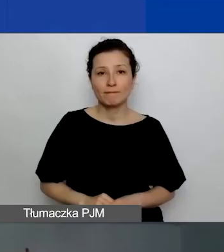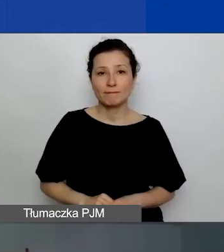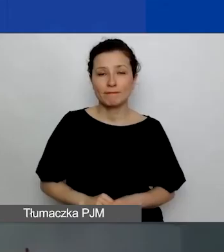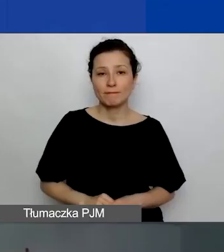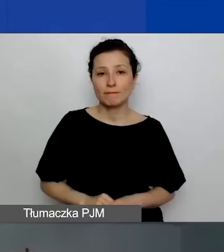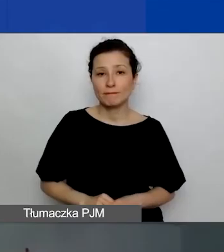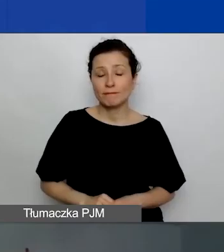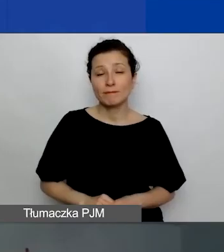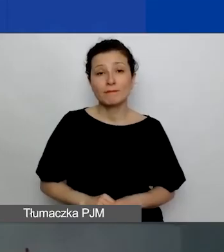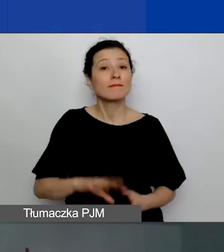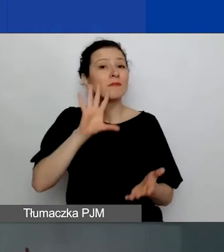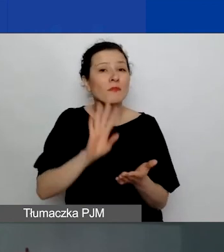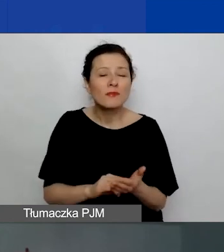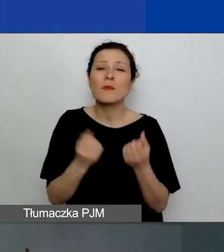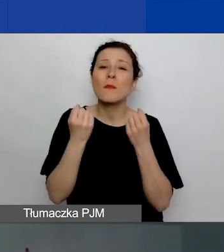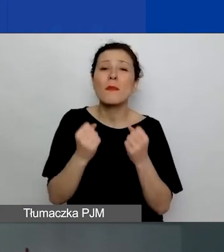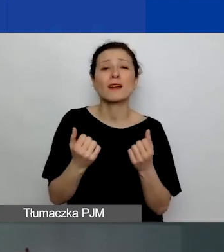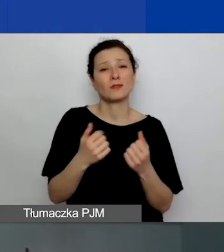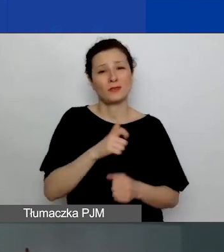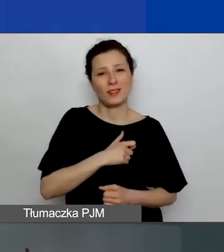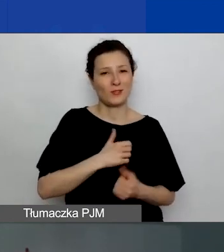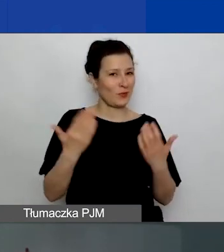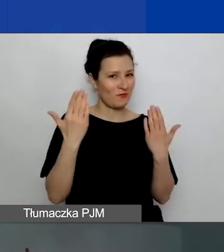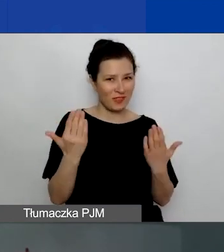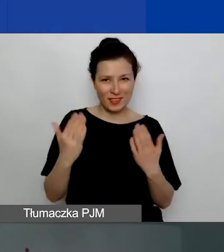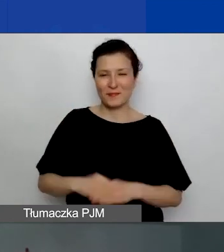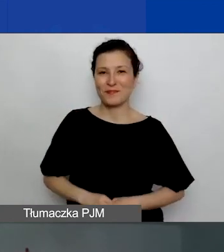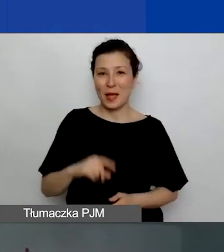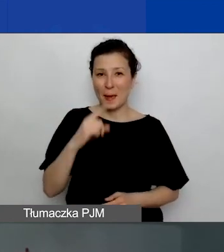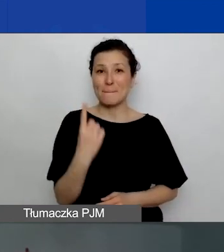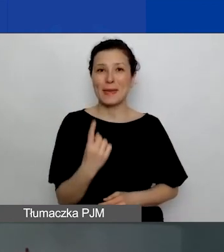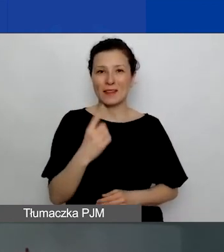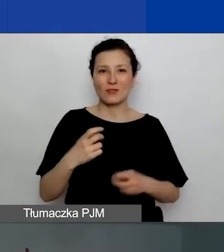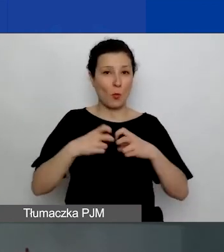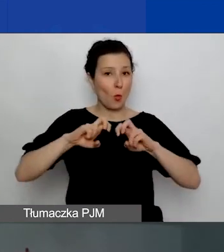Bardzo serdecznie witam wszystkich na pierwszym webinarium poświęconym